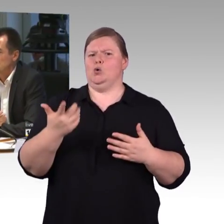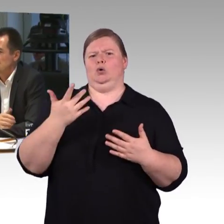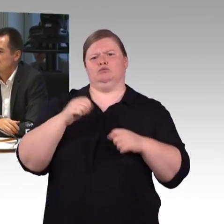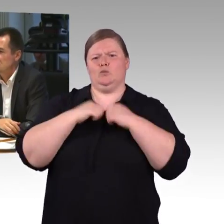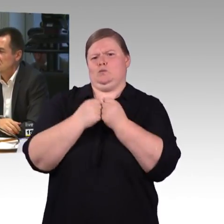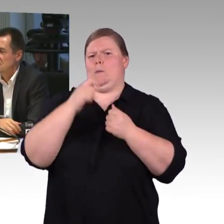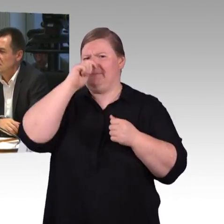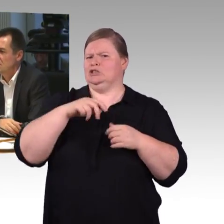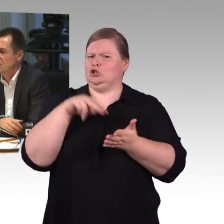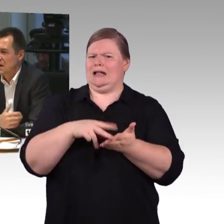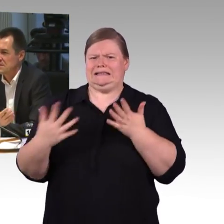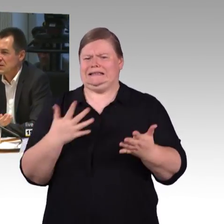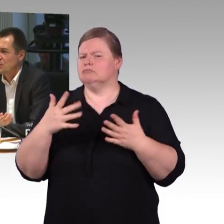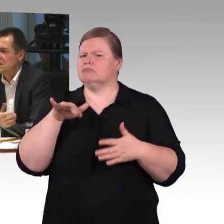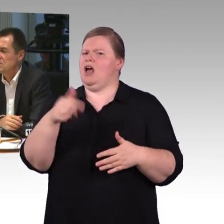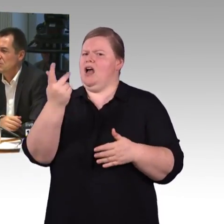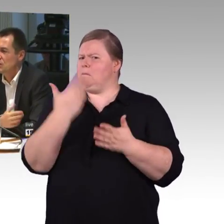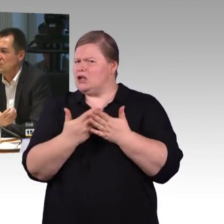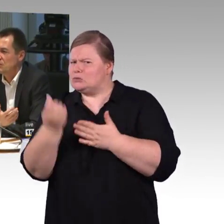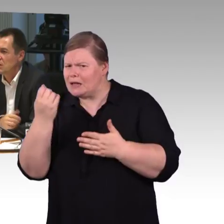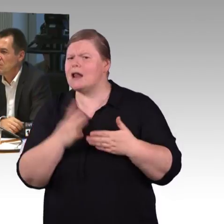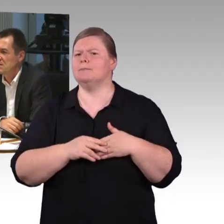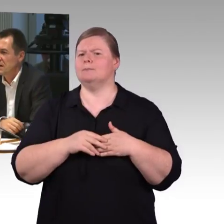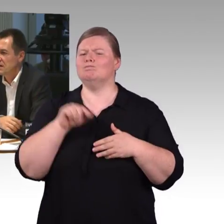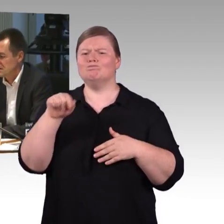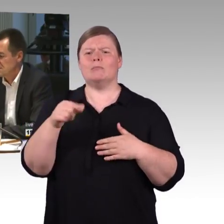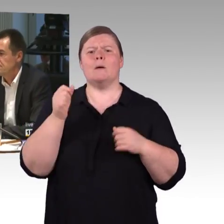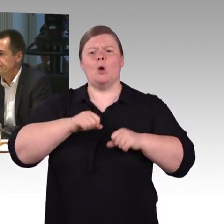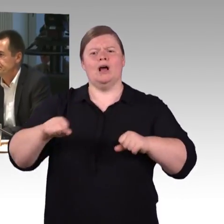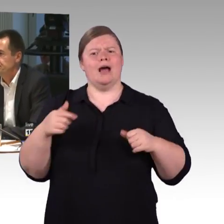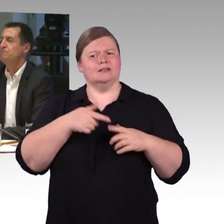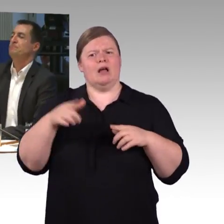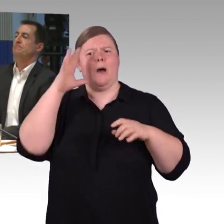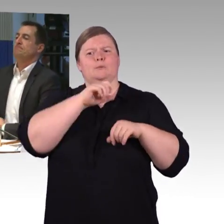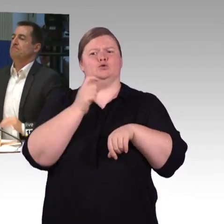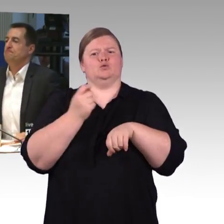Sie haben gesagt, das gibt es nicht, gab es da Gespräche mit dem Unternehmer oder wie kommt man zu der Erkenntnis?